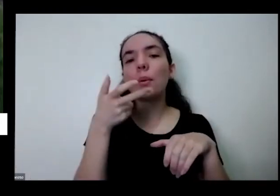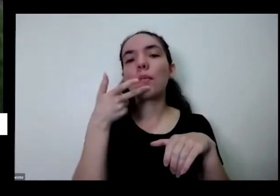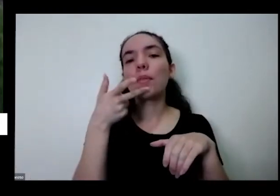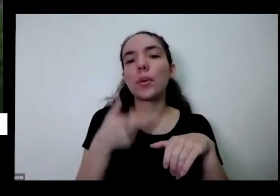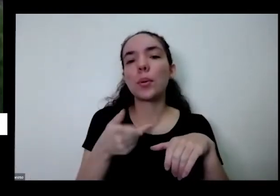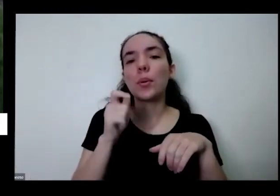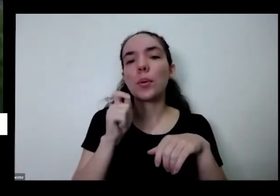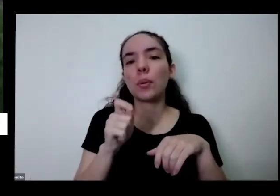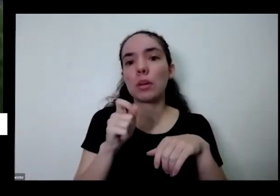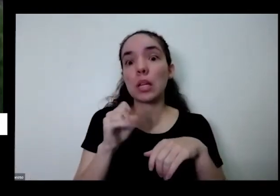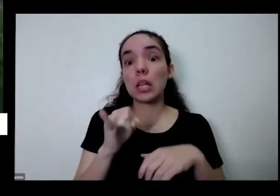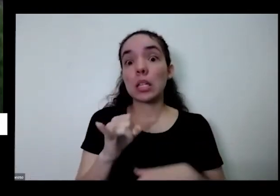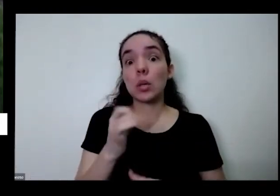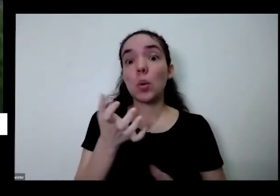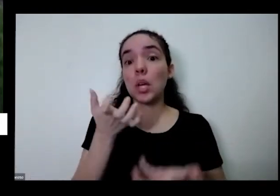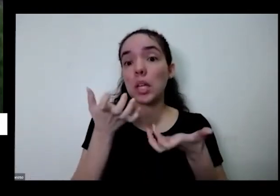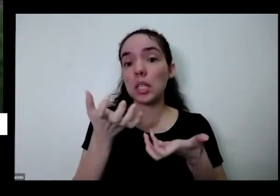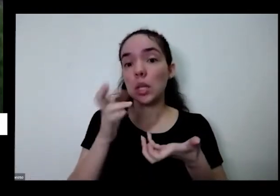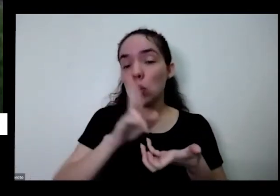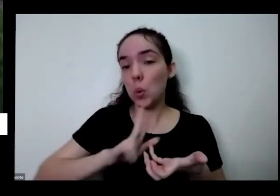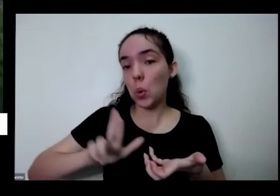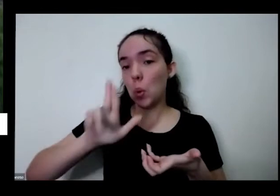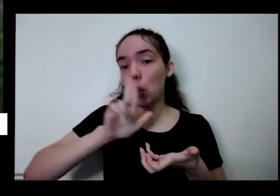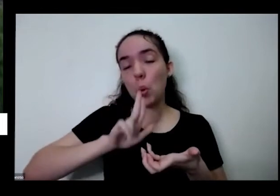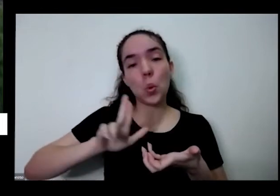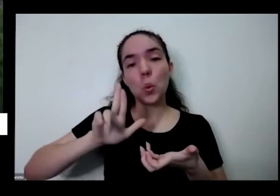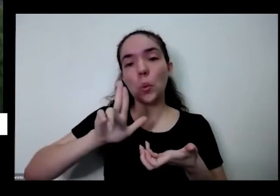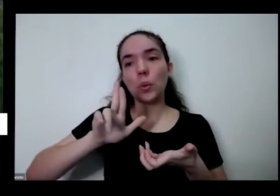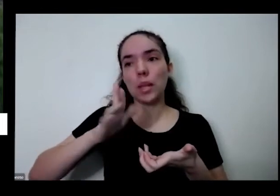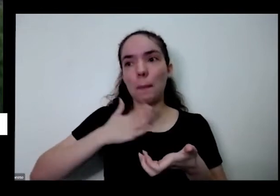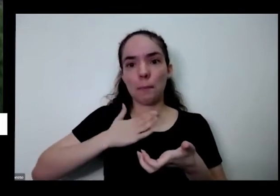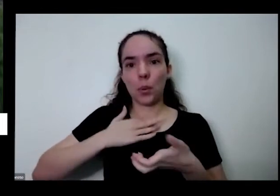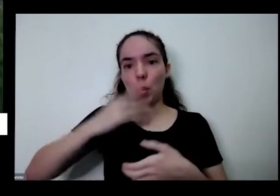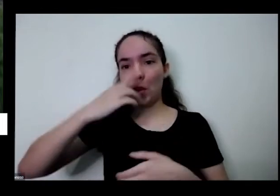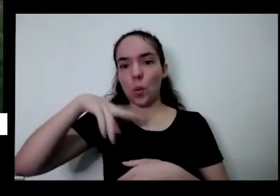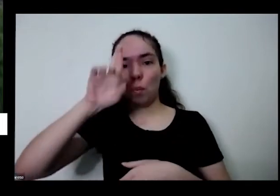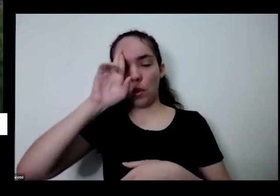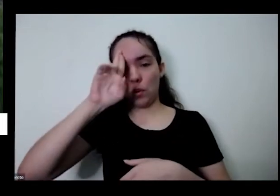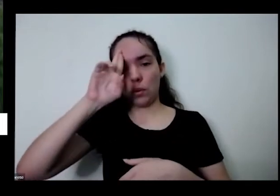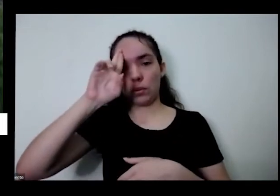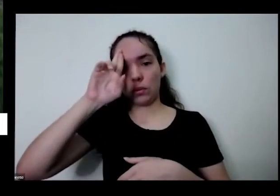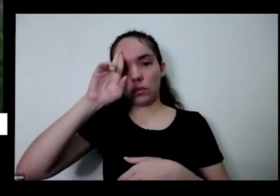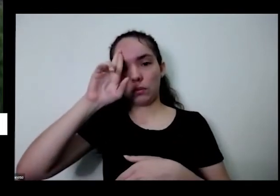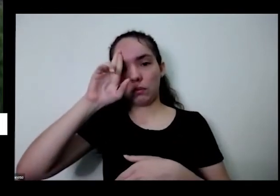quisesse utilizar com meu almoço um pequeno espaço o meu lote Urbano mas aqui no meu pequeno espaço